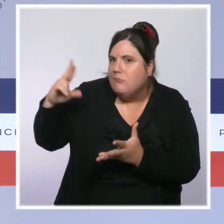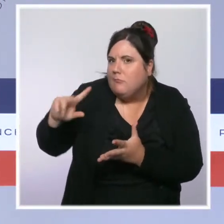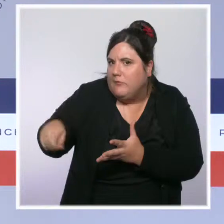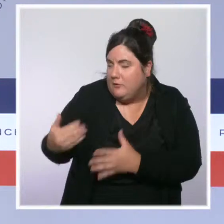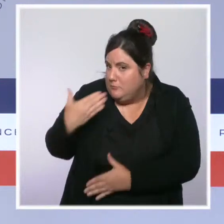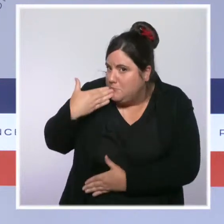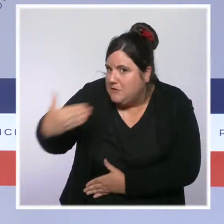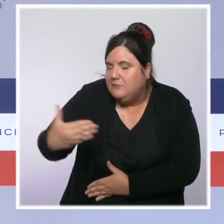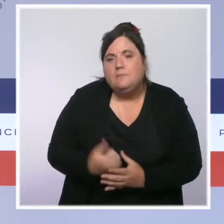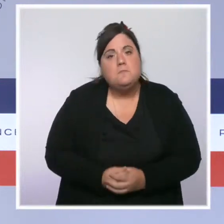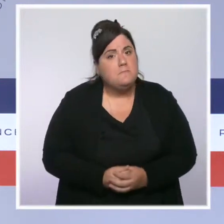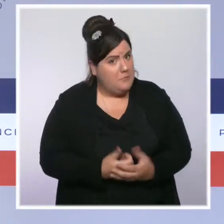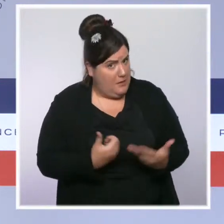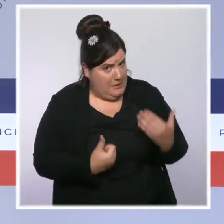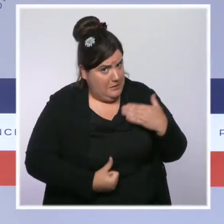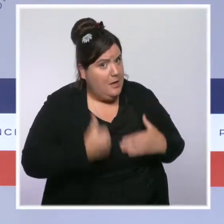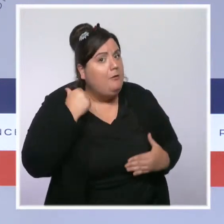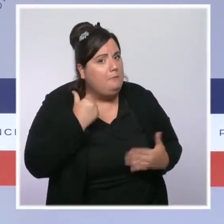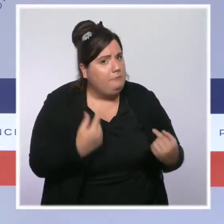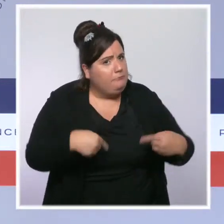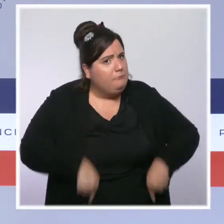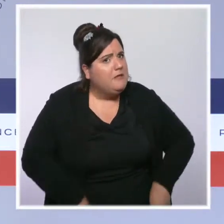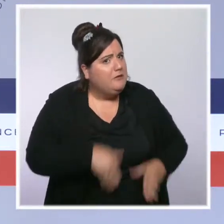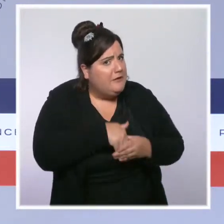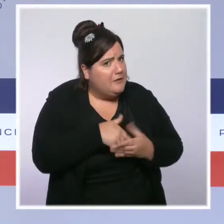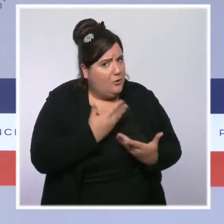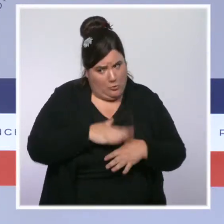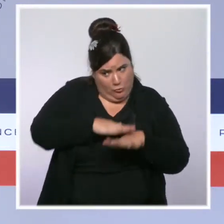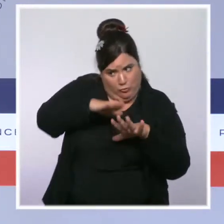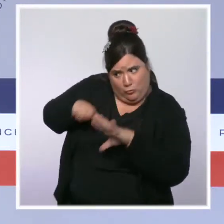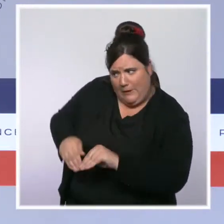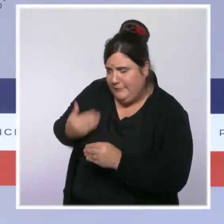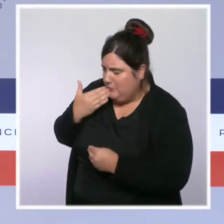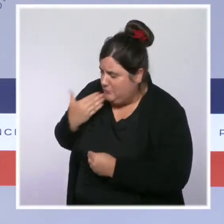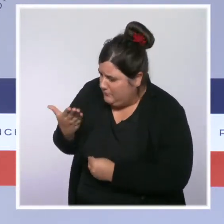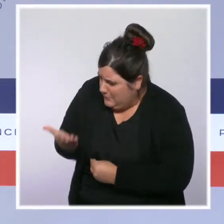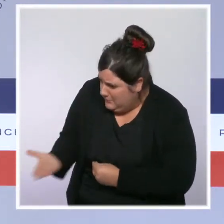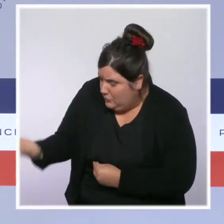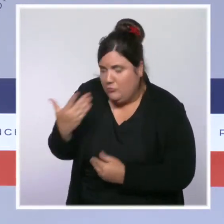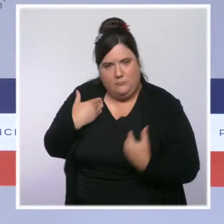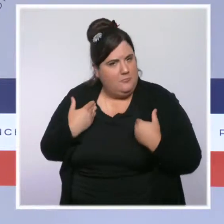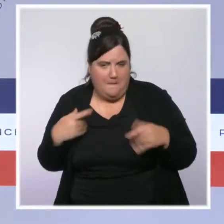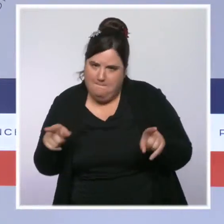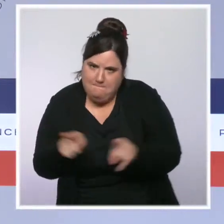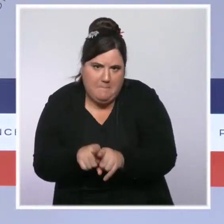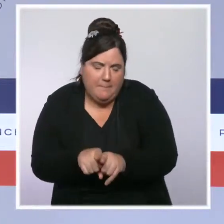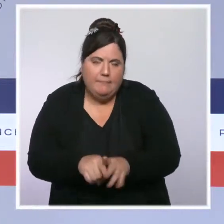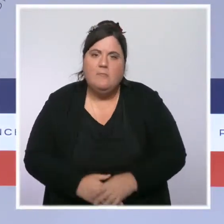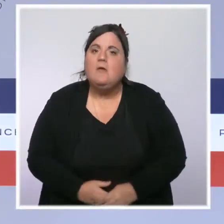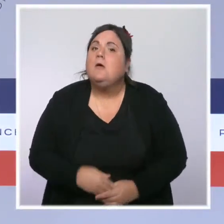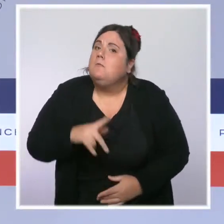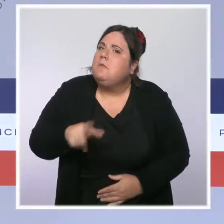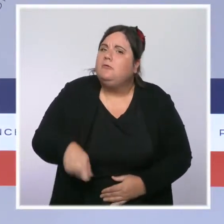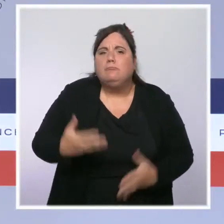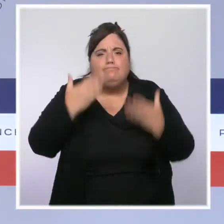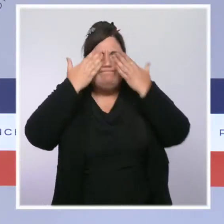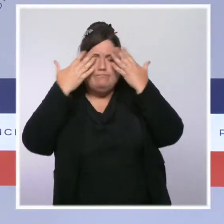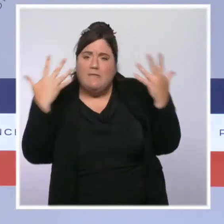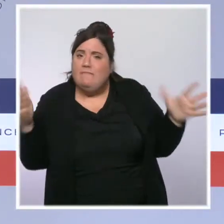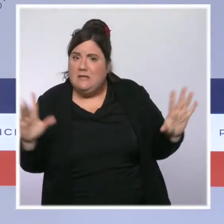se rendant sur place hier, toute ma reconnaissance. Notre vigilance reste extrême car de nouveaux épisodes orageux sont